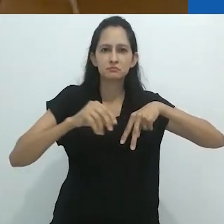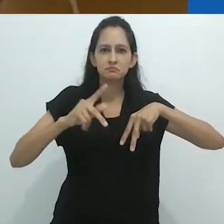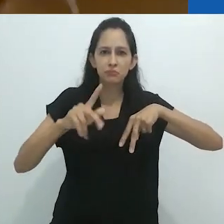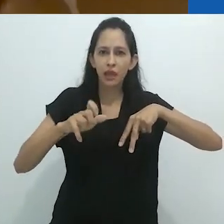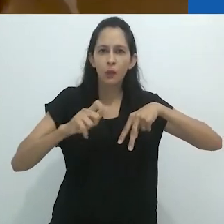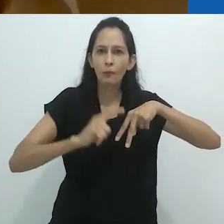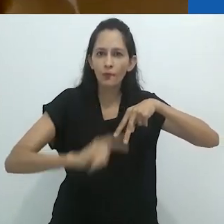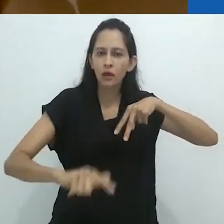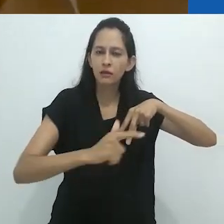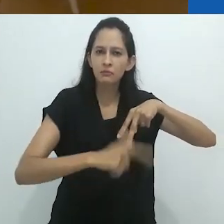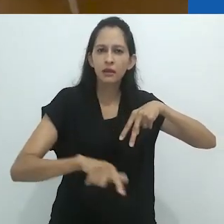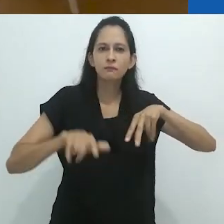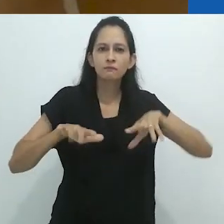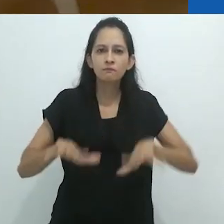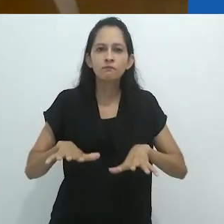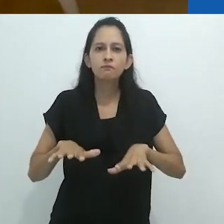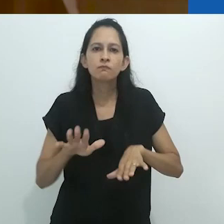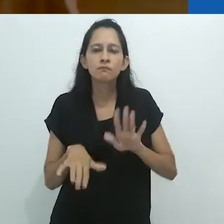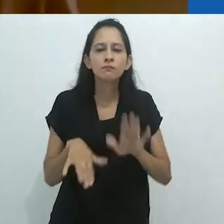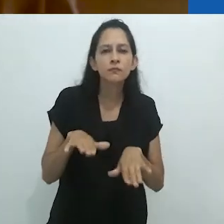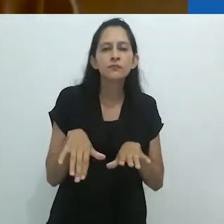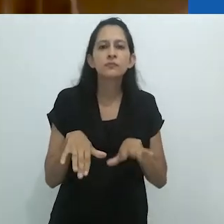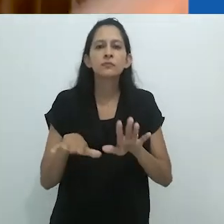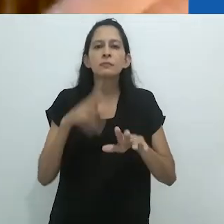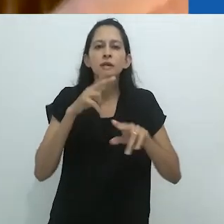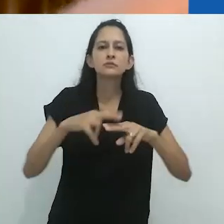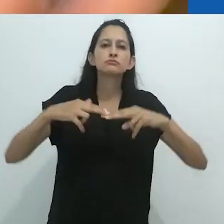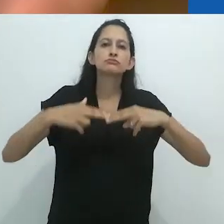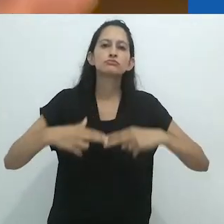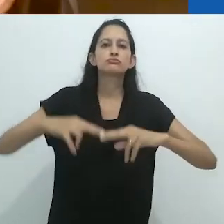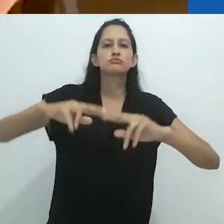e seus pés descalços com os dedos espalhados